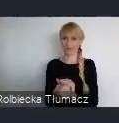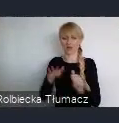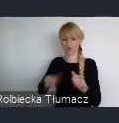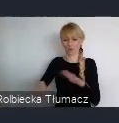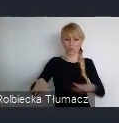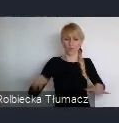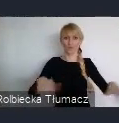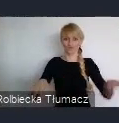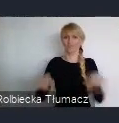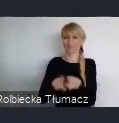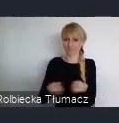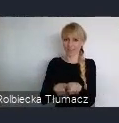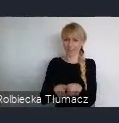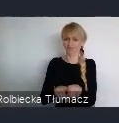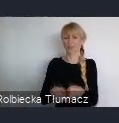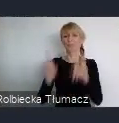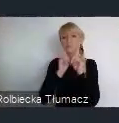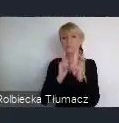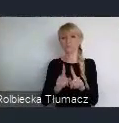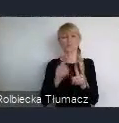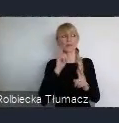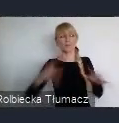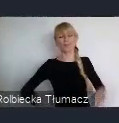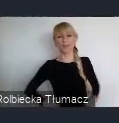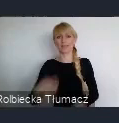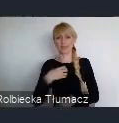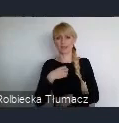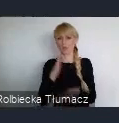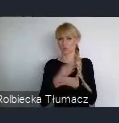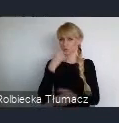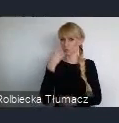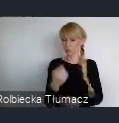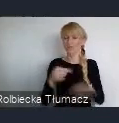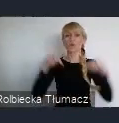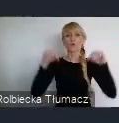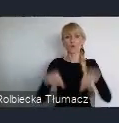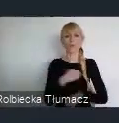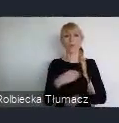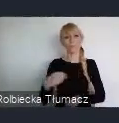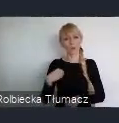w naszym kraju. Że trochę idziemy inną drogą, czy próbujemy iść inna drogą.